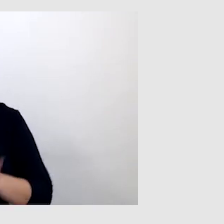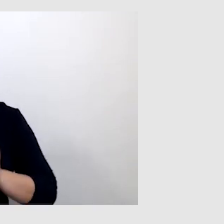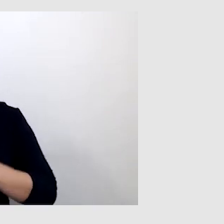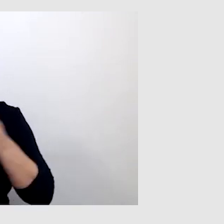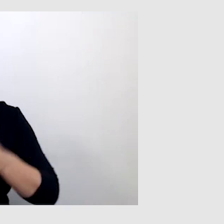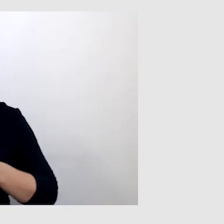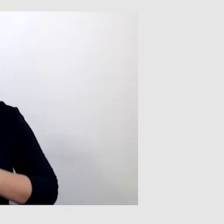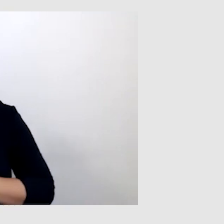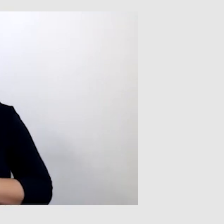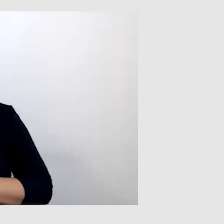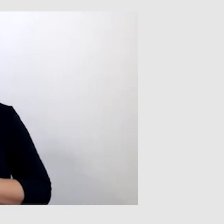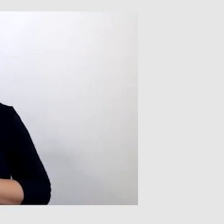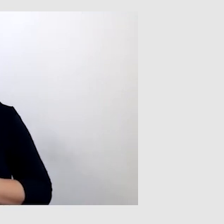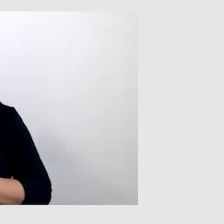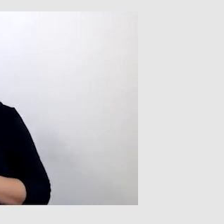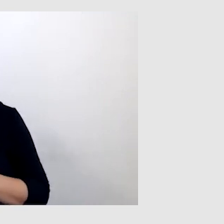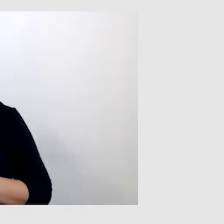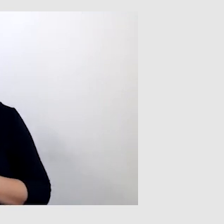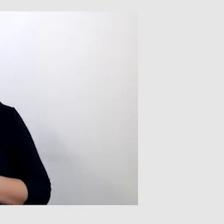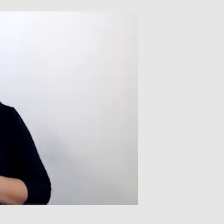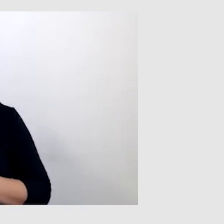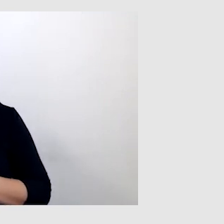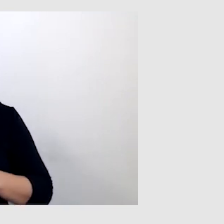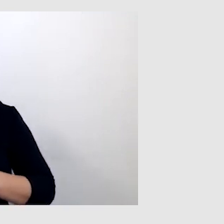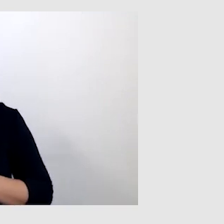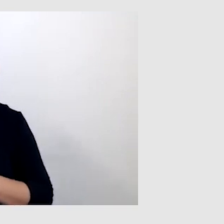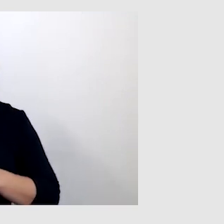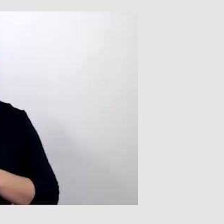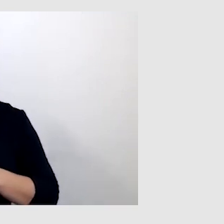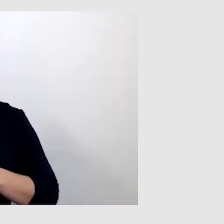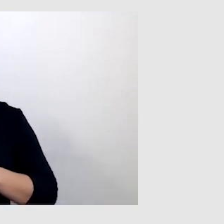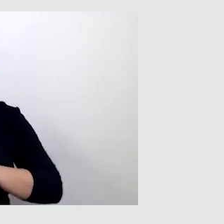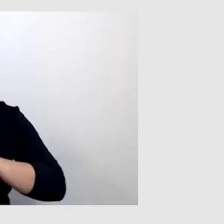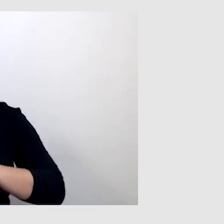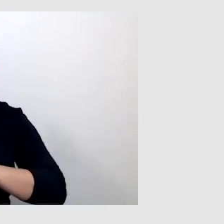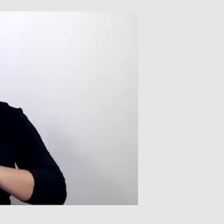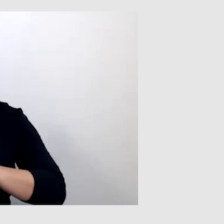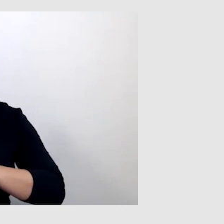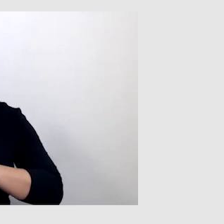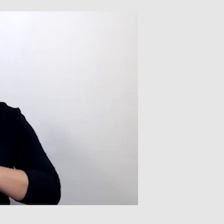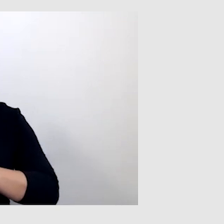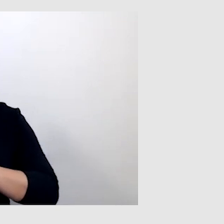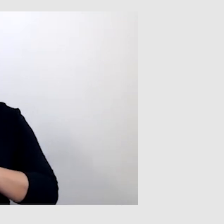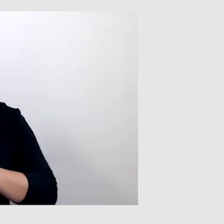ale skuteczniejszym rozwiązaniem i lepszą gwarancją właściwego przekazu